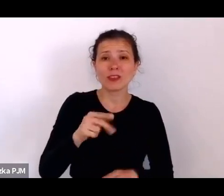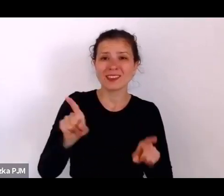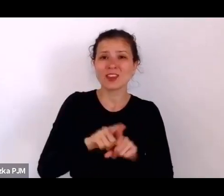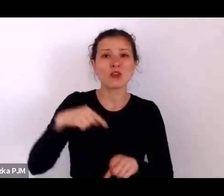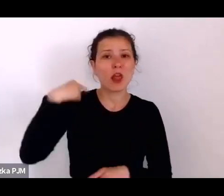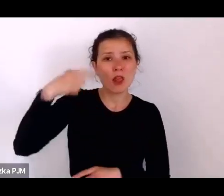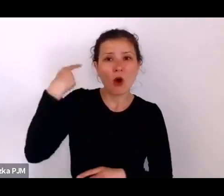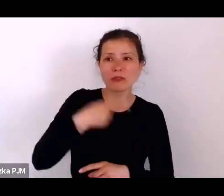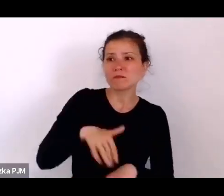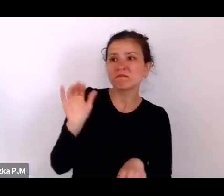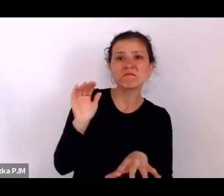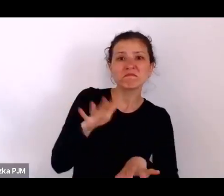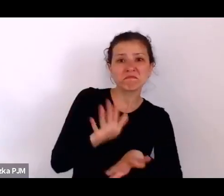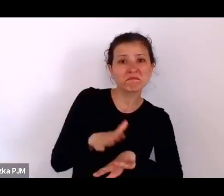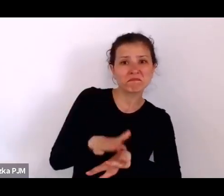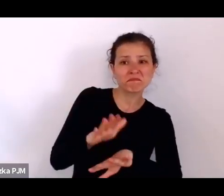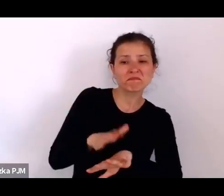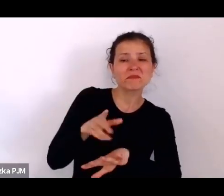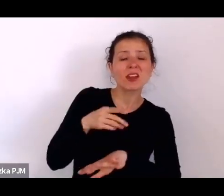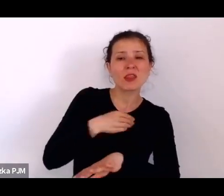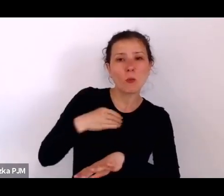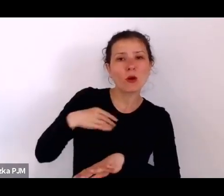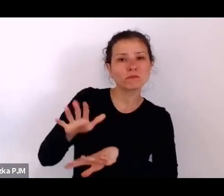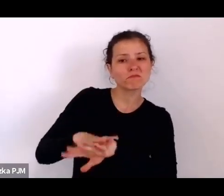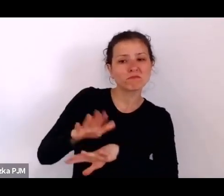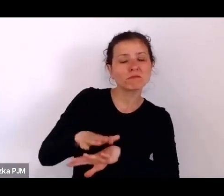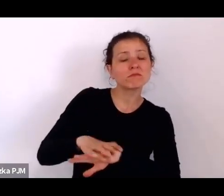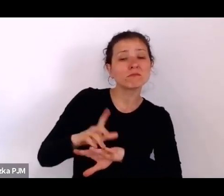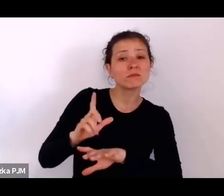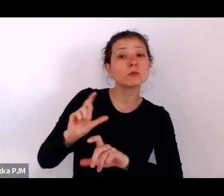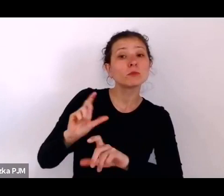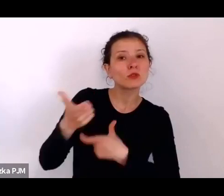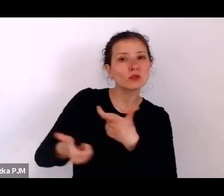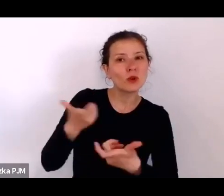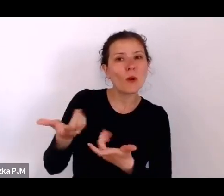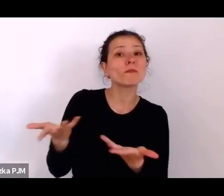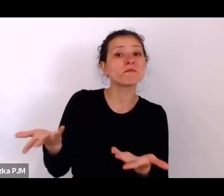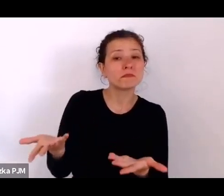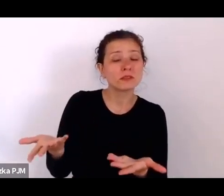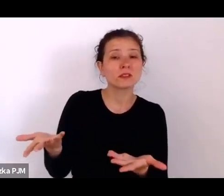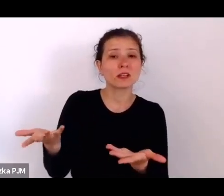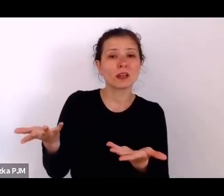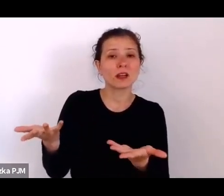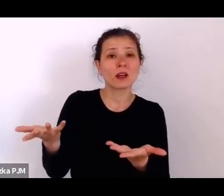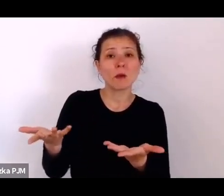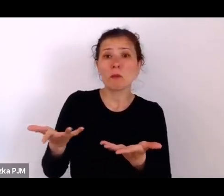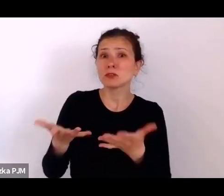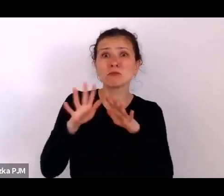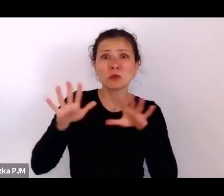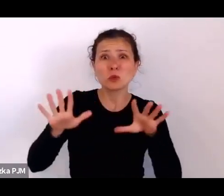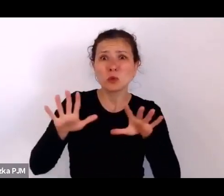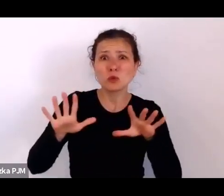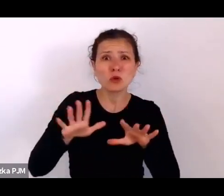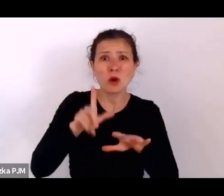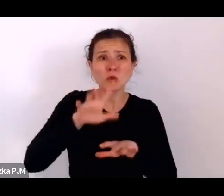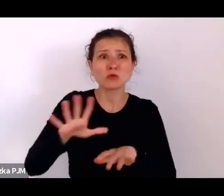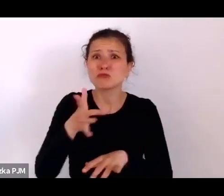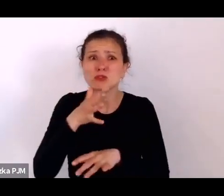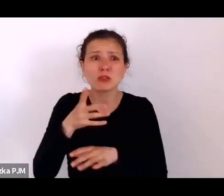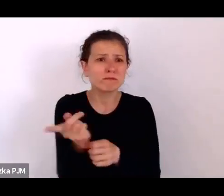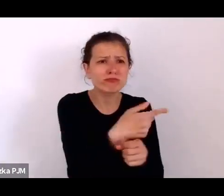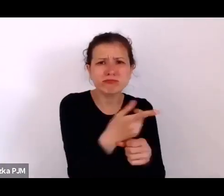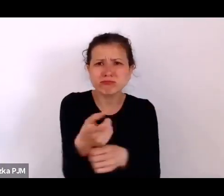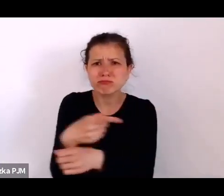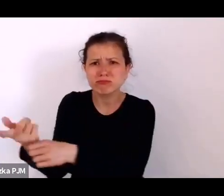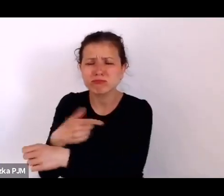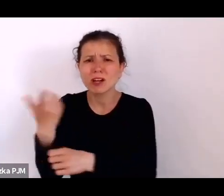upominali się o to żeby coś zrobić z tymi mnożącymi się pogromami we Lwowie, Pińsku, Lidzie